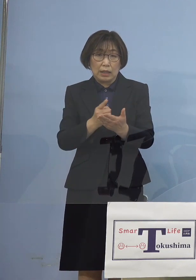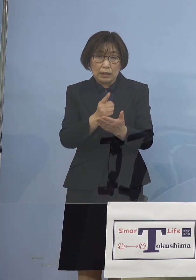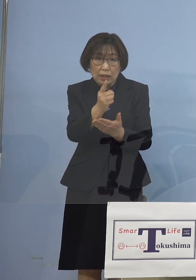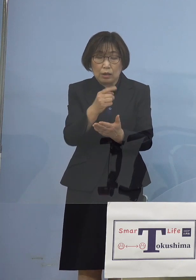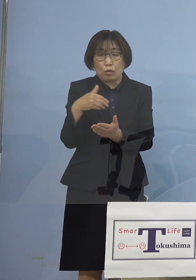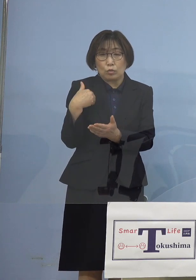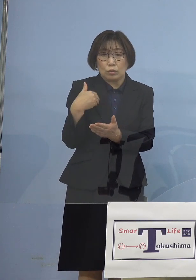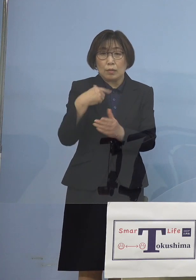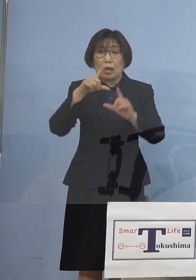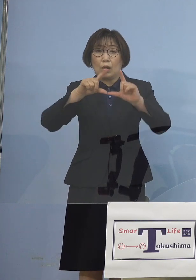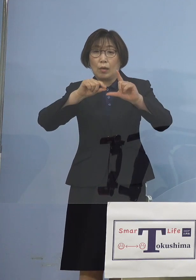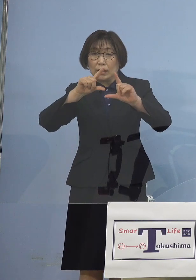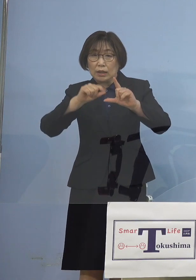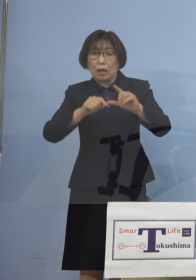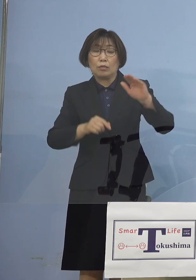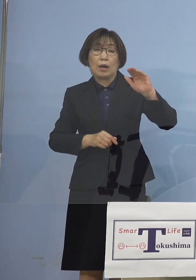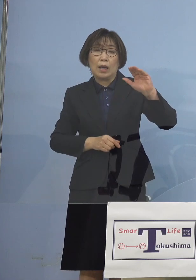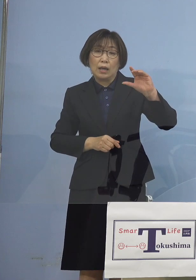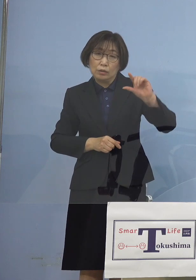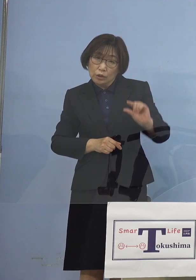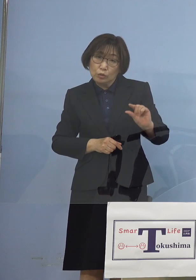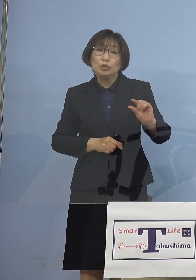こうしたお話を いただくとともに